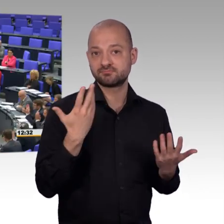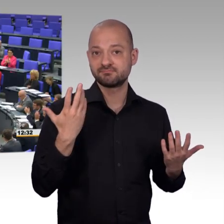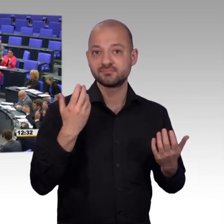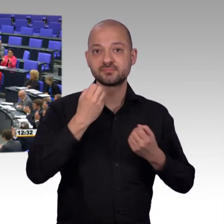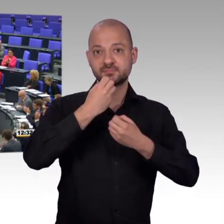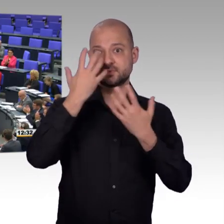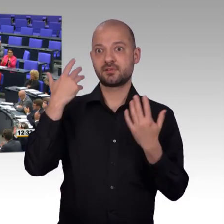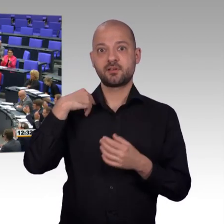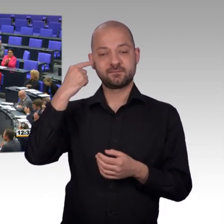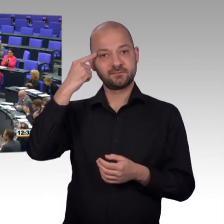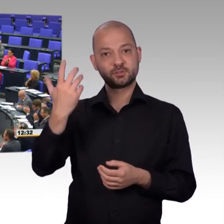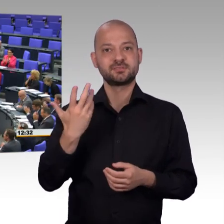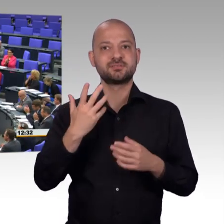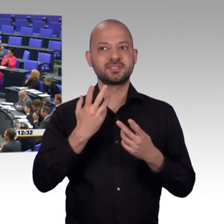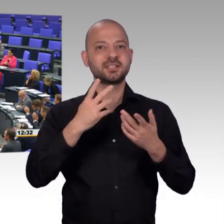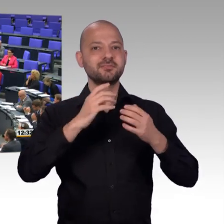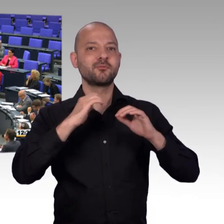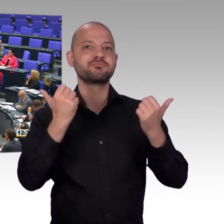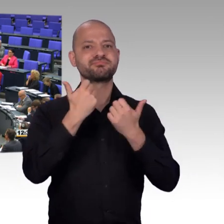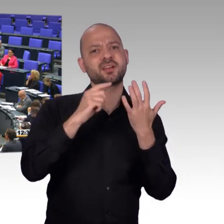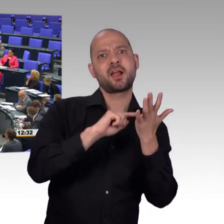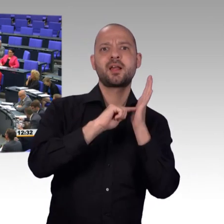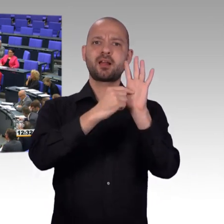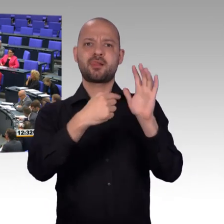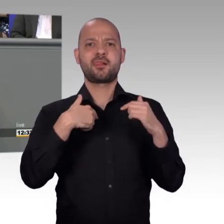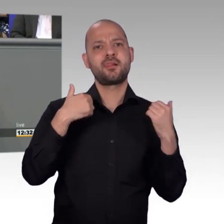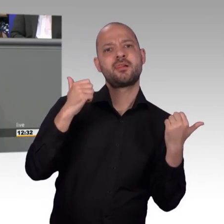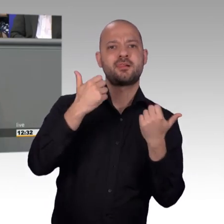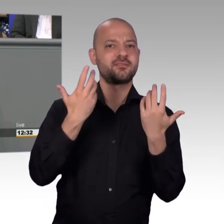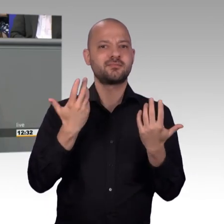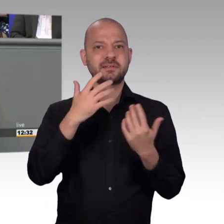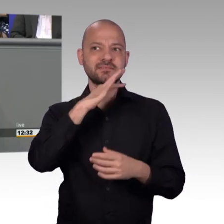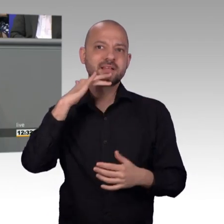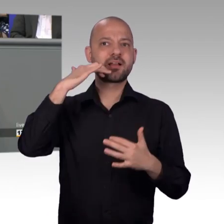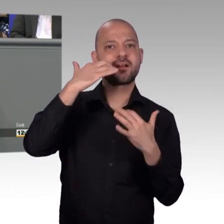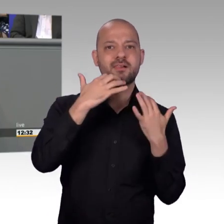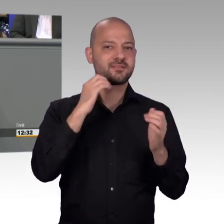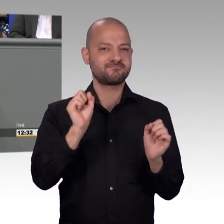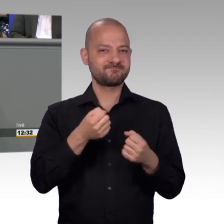Ich möchte an dieser Stelle sagen, dass das Grundgesetz da weitsichtig